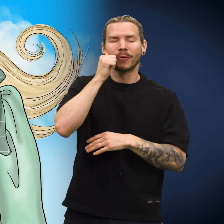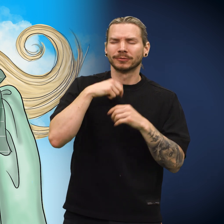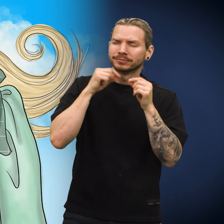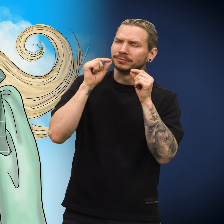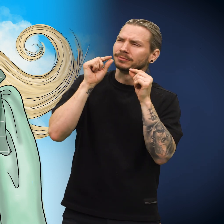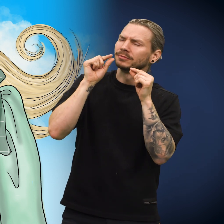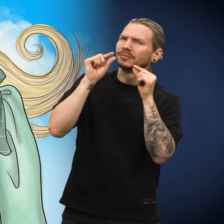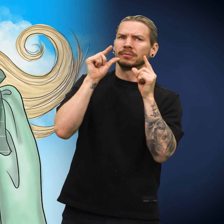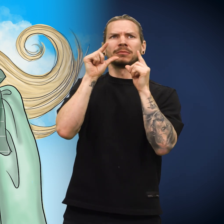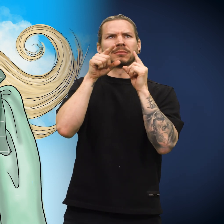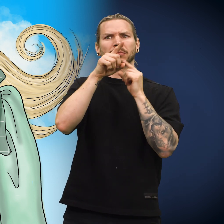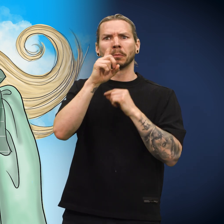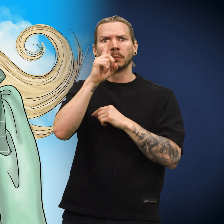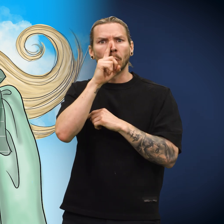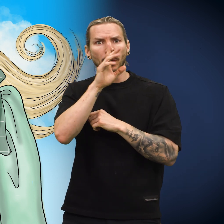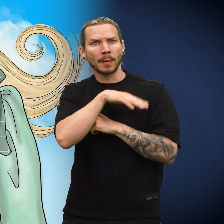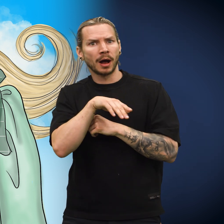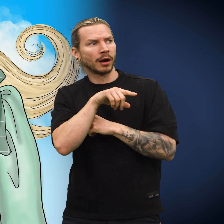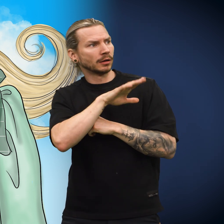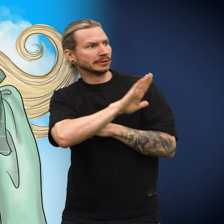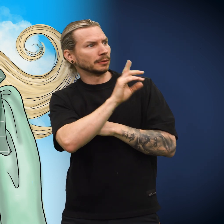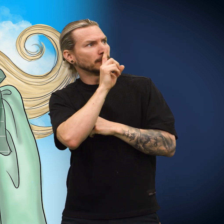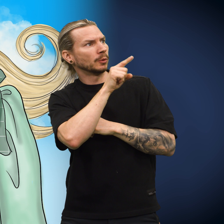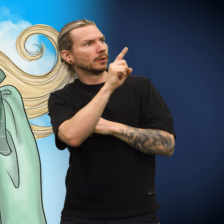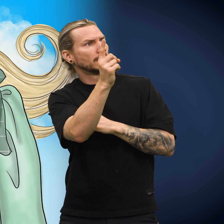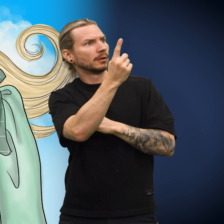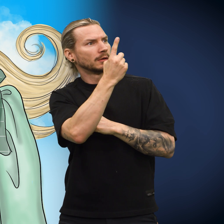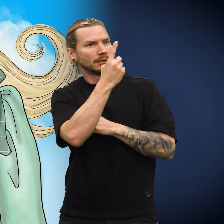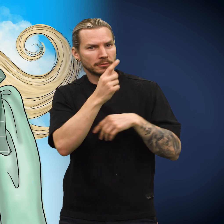Utpå morgenkvisten bråvåknet skillingen og så barnets mor stå over senga.